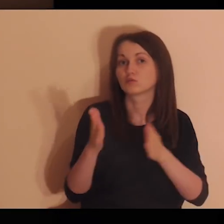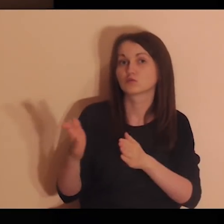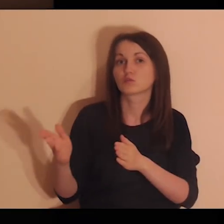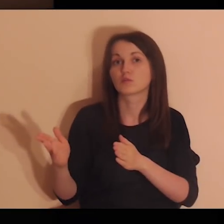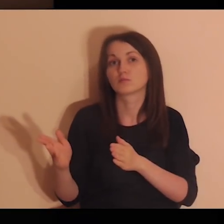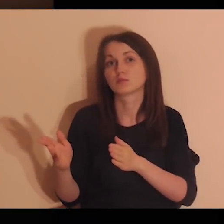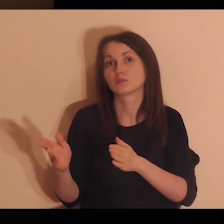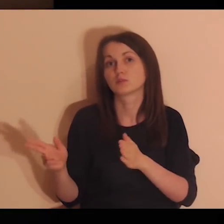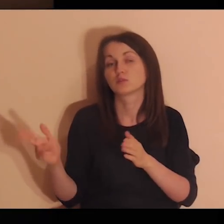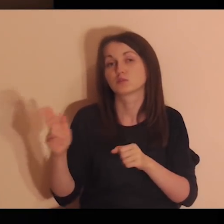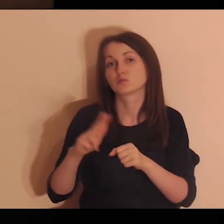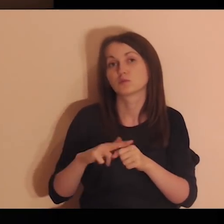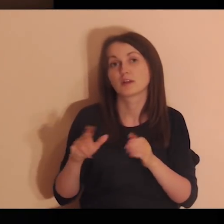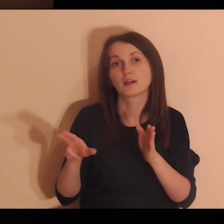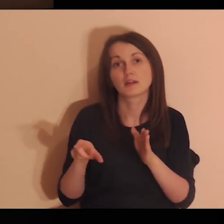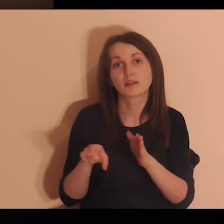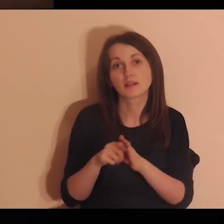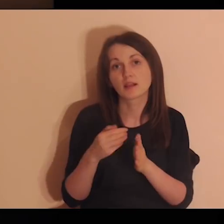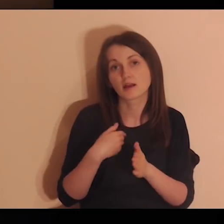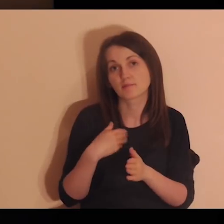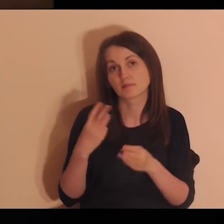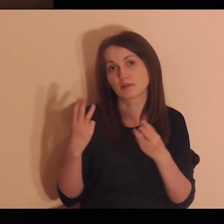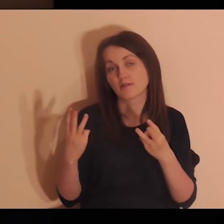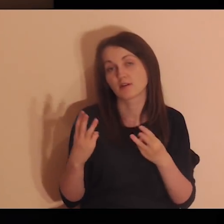Mimo że nie zawsze mamy bliski i dobry kontakt,